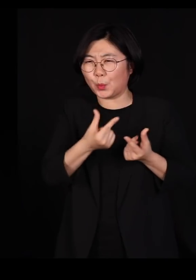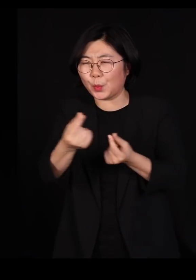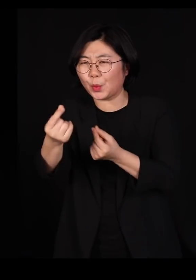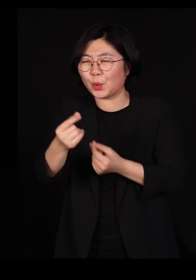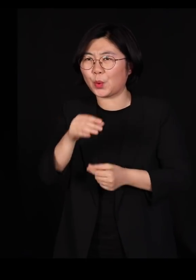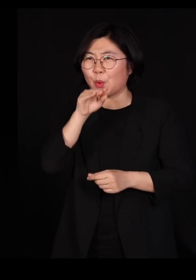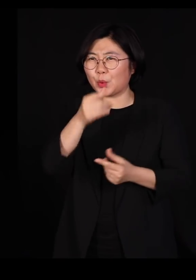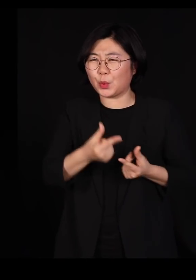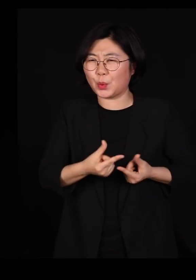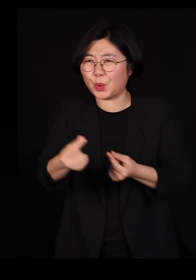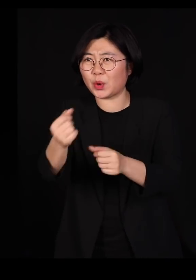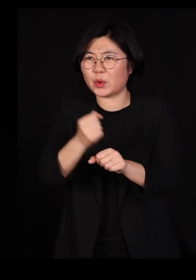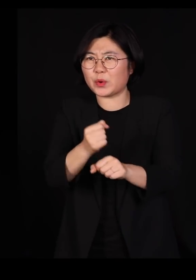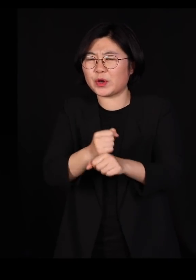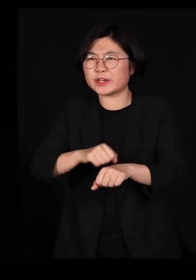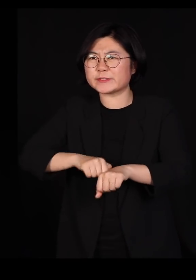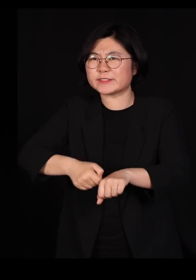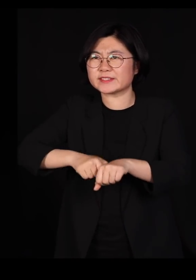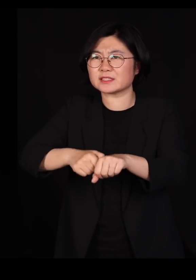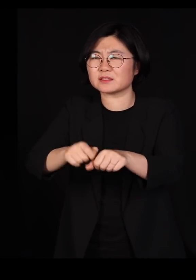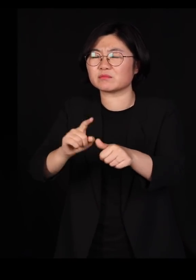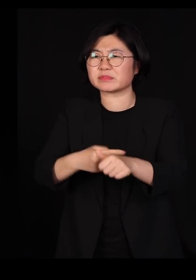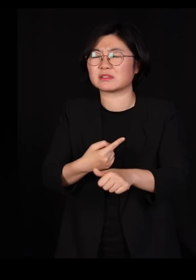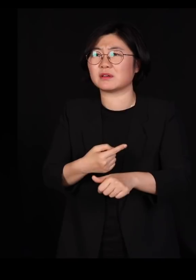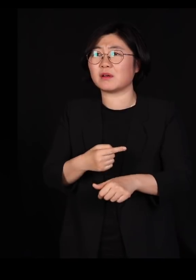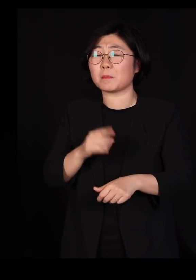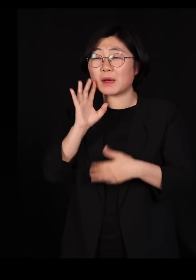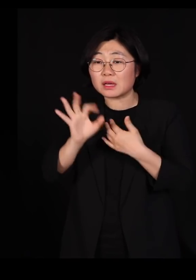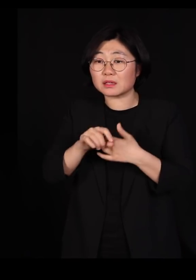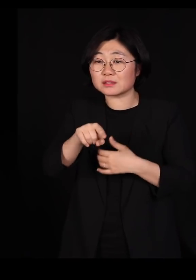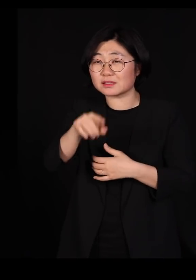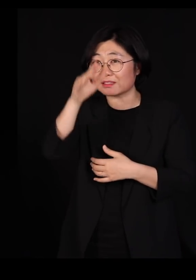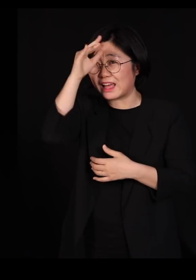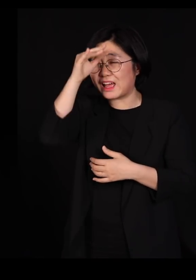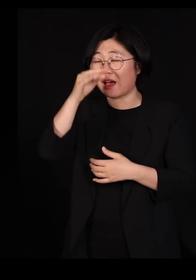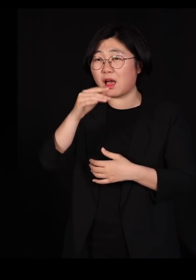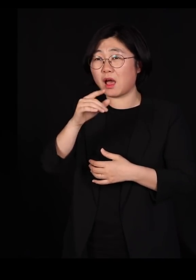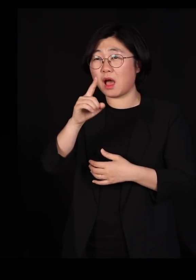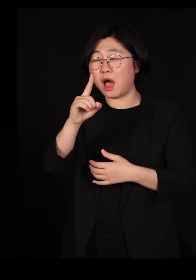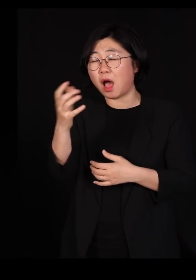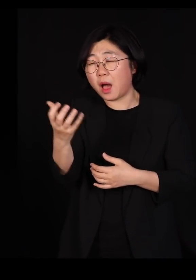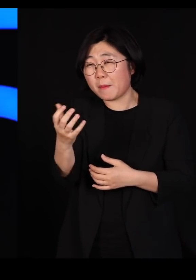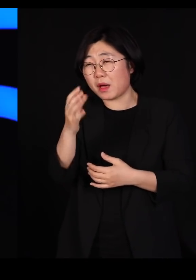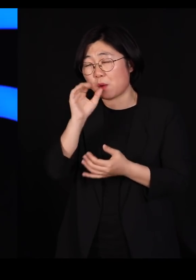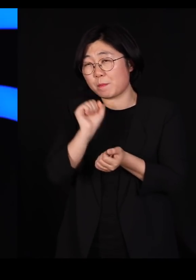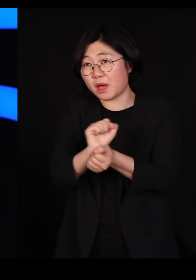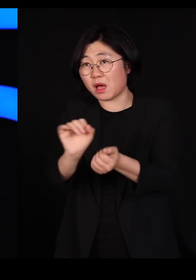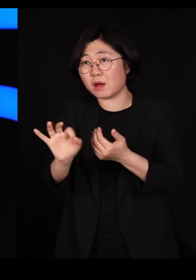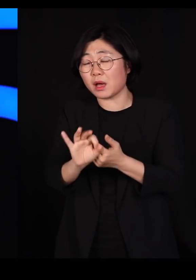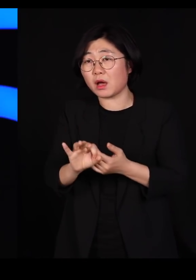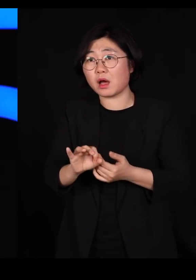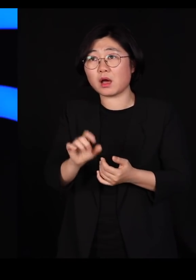그래서 한 두 마리가 아프기 시작하면 내일 모레면 그 닭장 안에 있는 모든 닭이 모든 오리들이 다